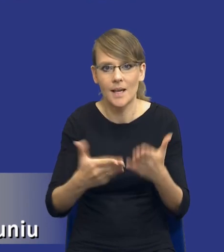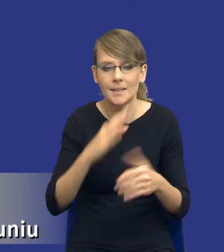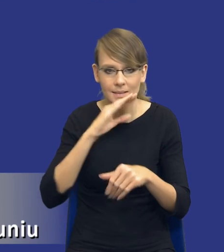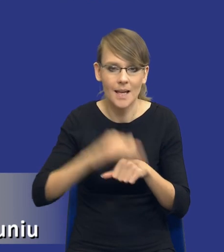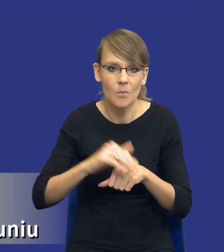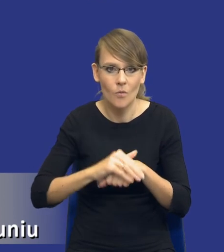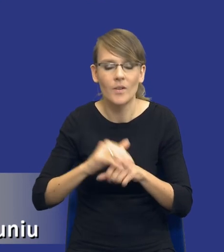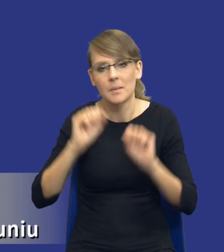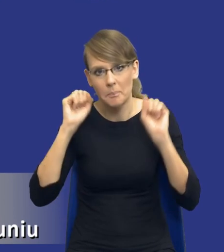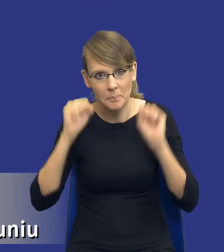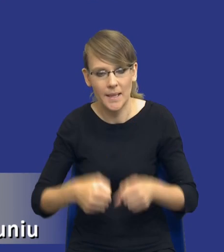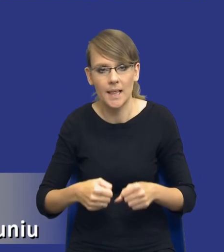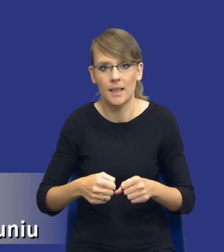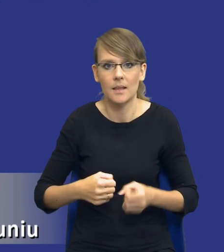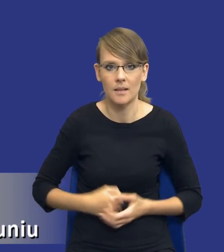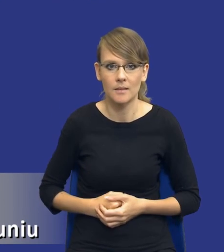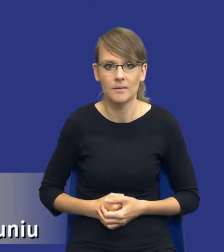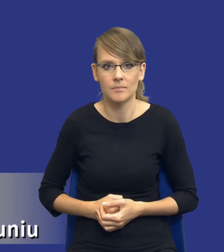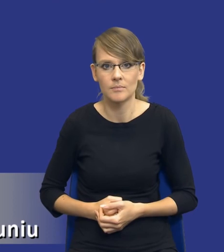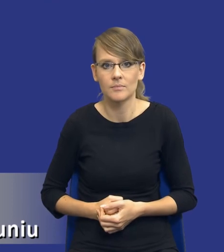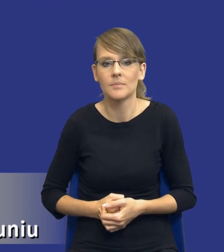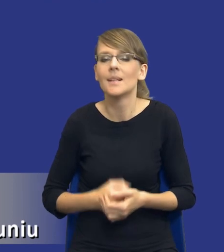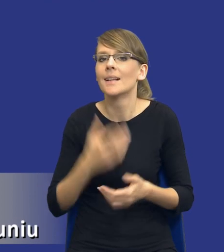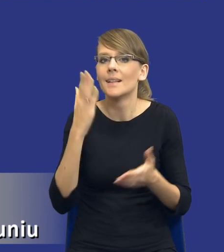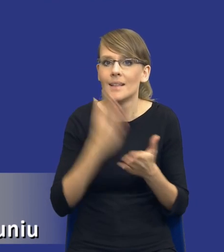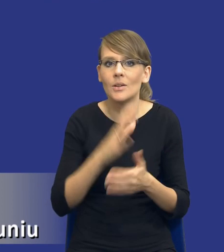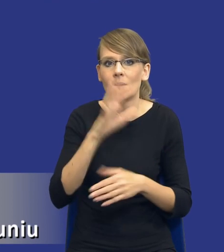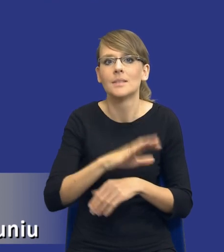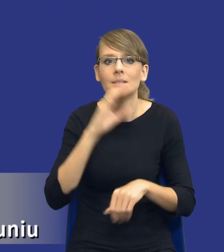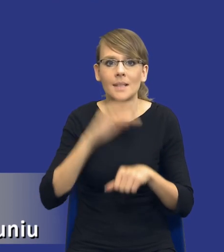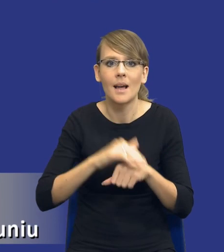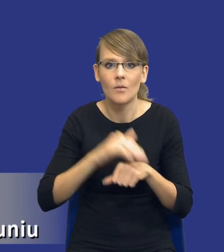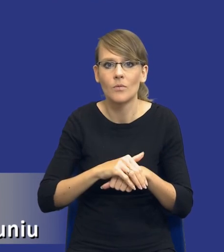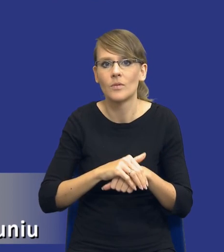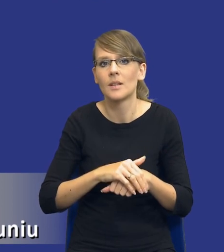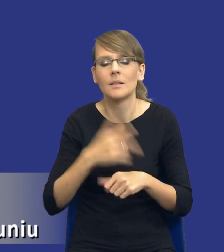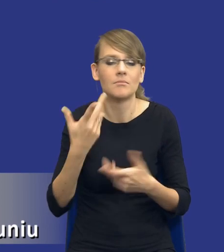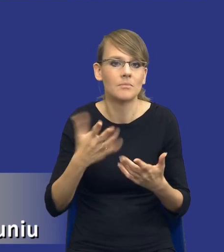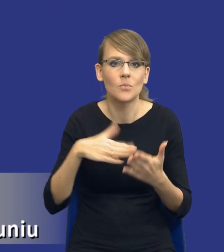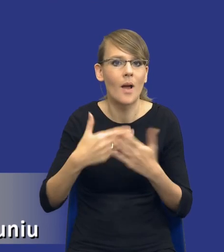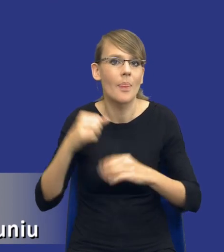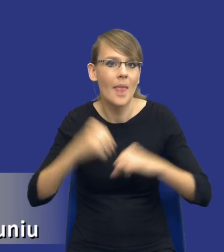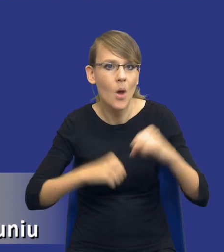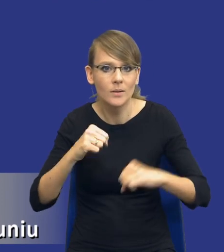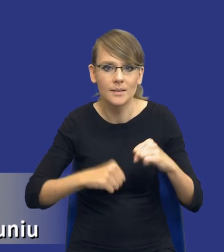sposób pilny tylko i wyłącznie w zakresie zamówień z wolnej ręki czy też negocjacji,